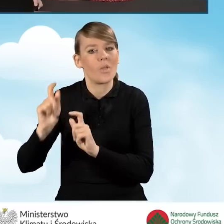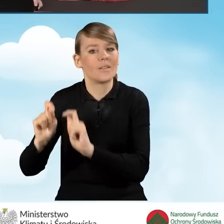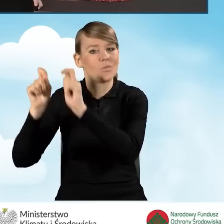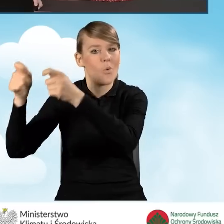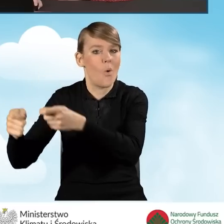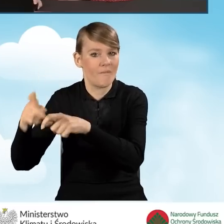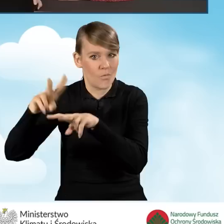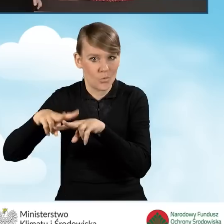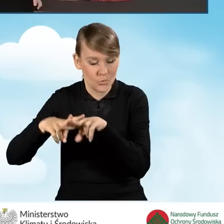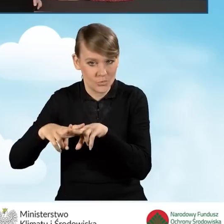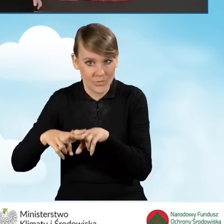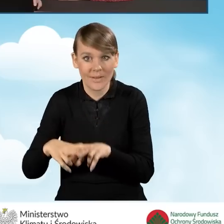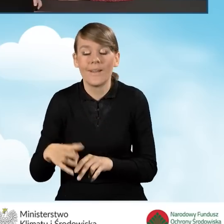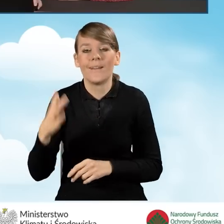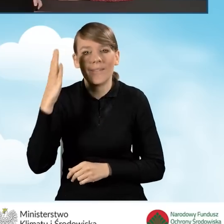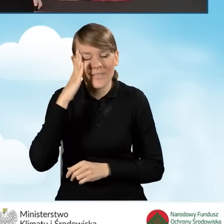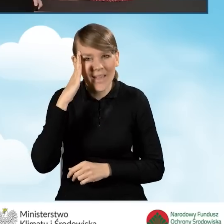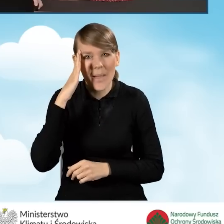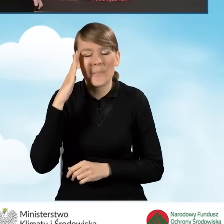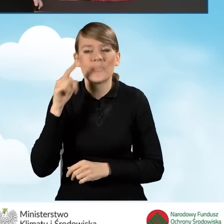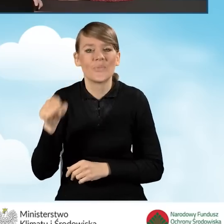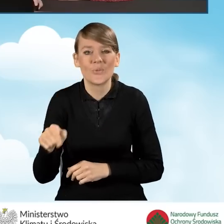Wiemy, że ten wniosek nie zakończono,